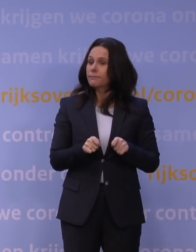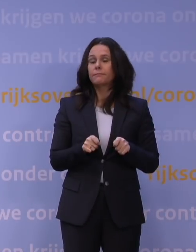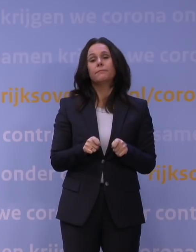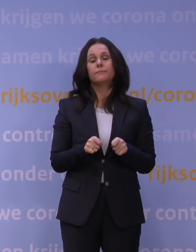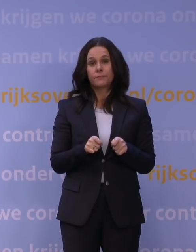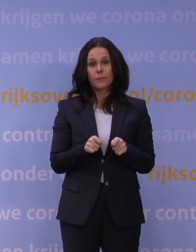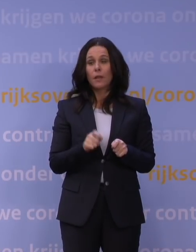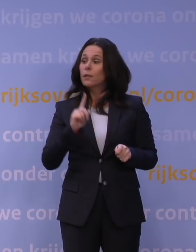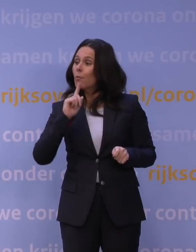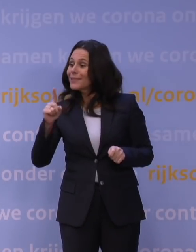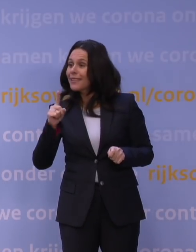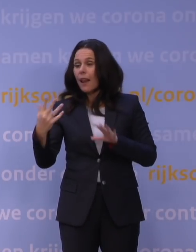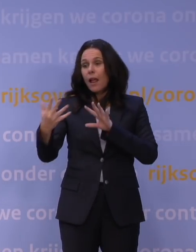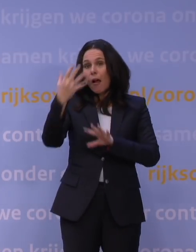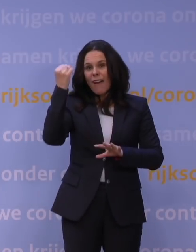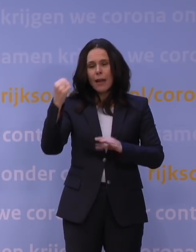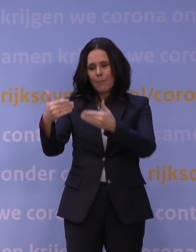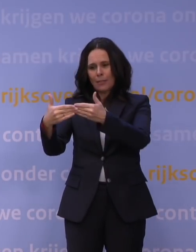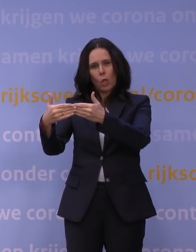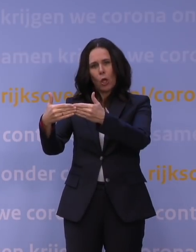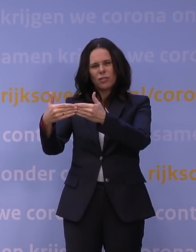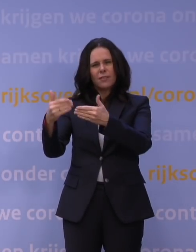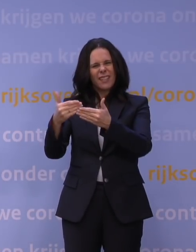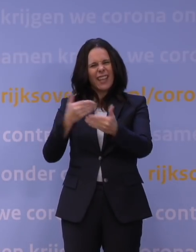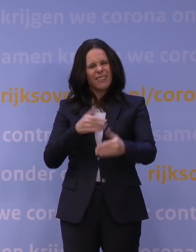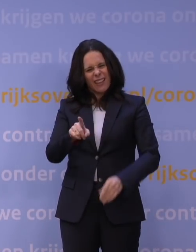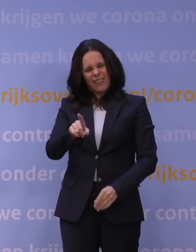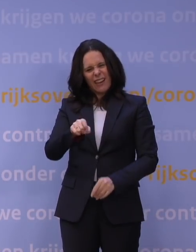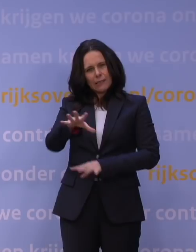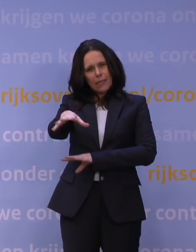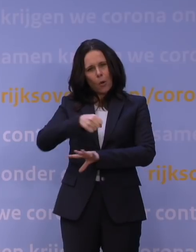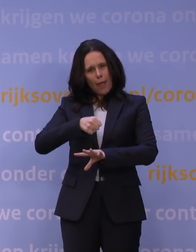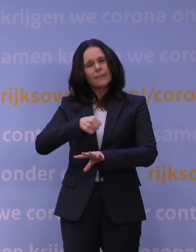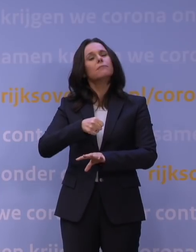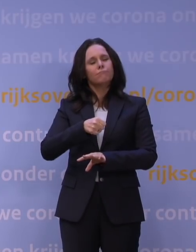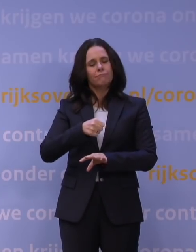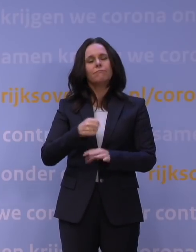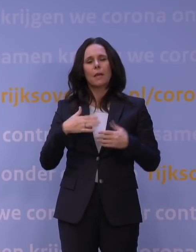Bestellen en afhalen aan de deur, het eerdere click-and-collect, is wel toegestaan.